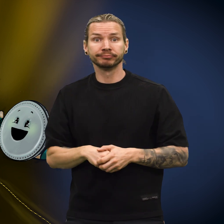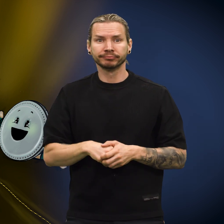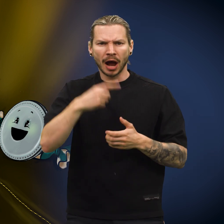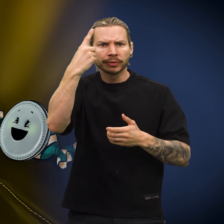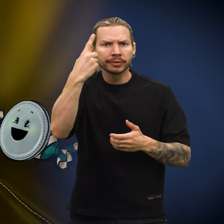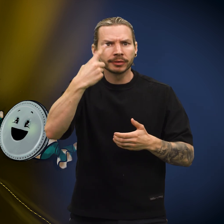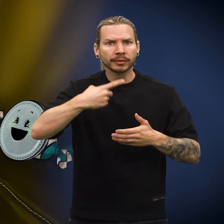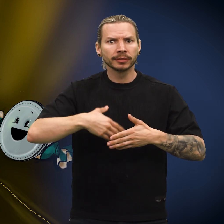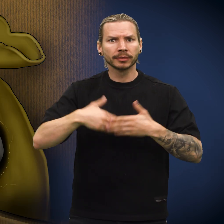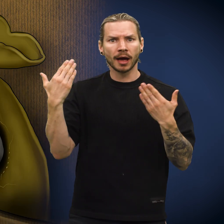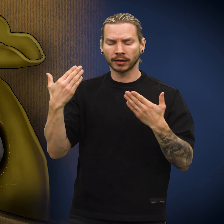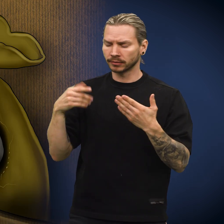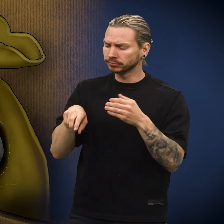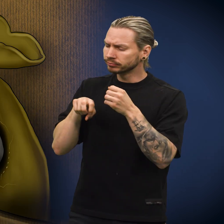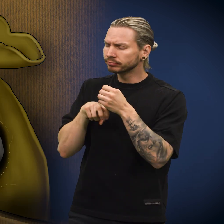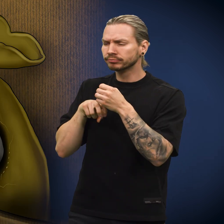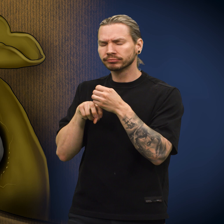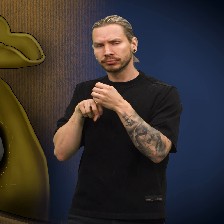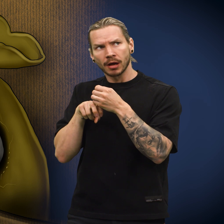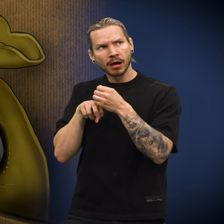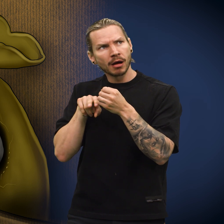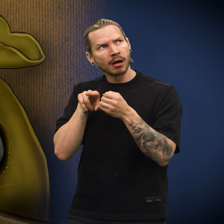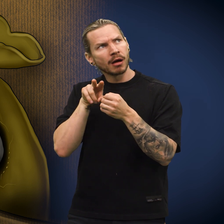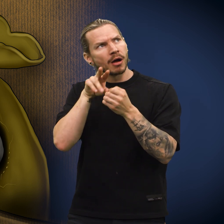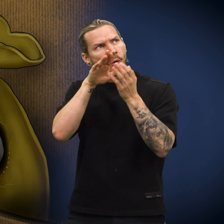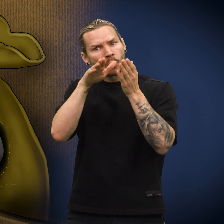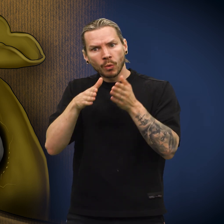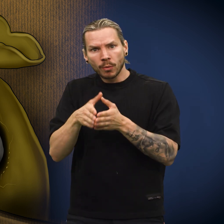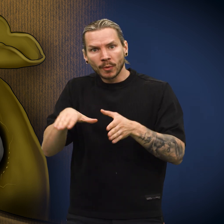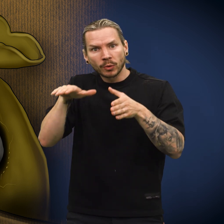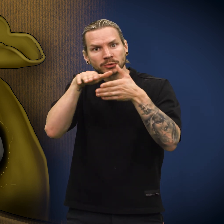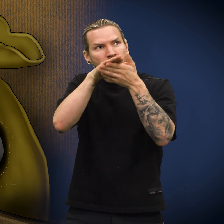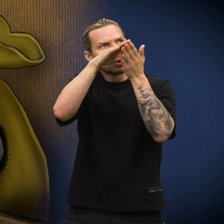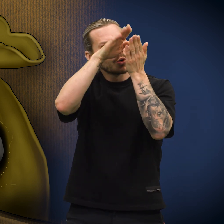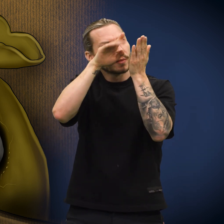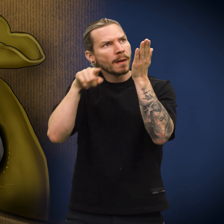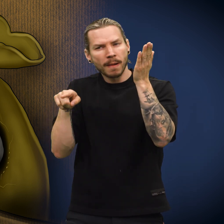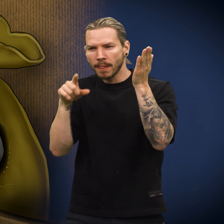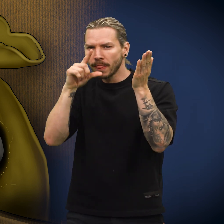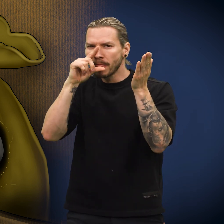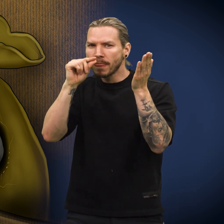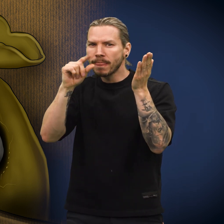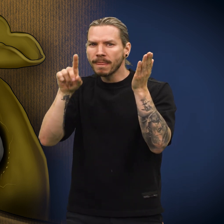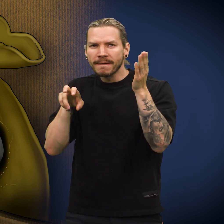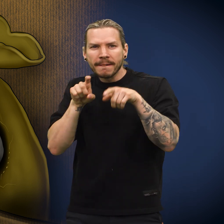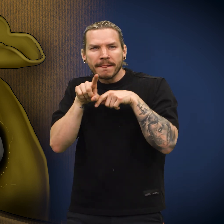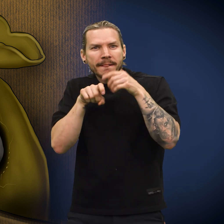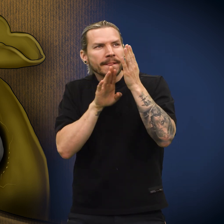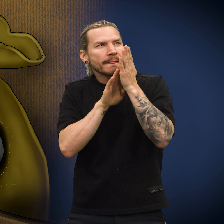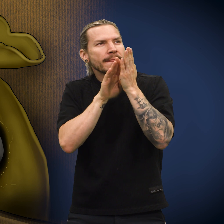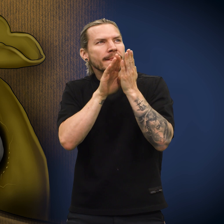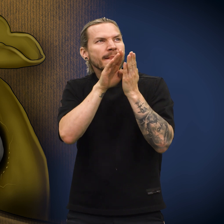En dag oppdaget skillingen en åpning i pungen. Nysgjerrig krøp den frem mot åpningen.